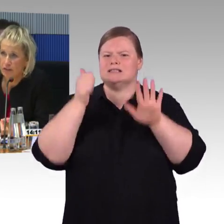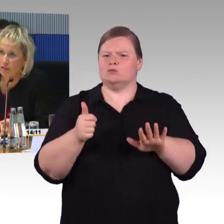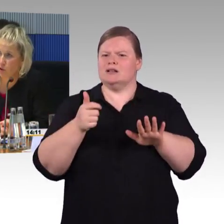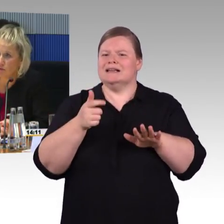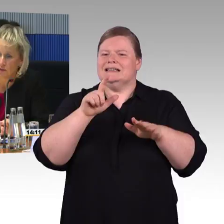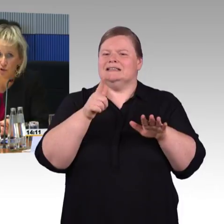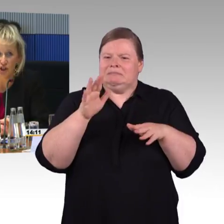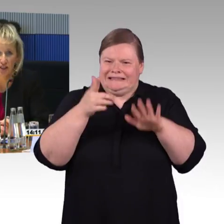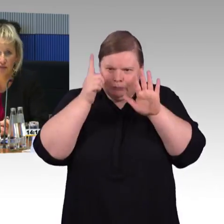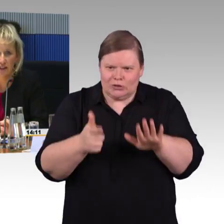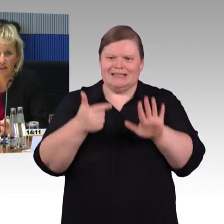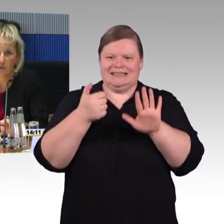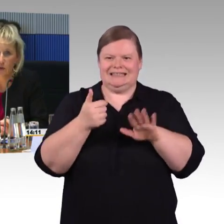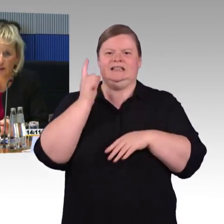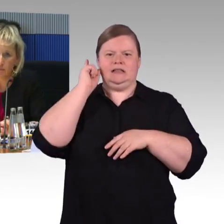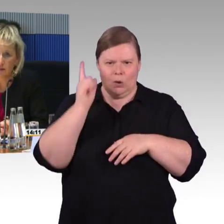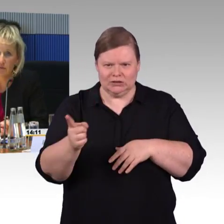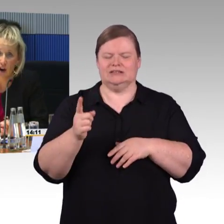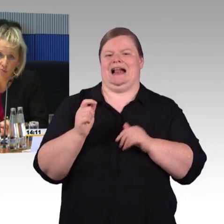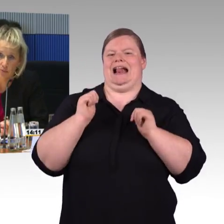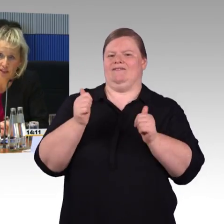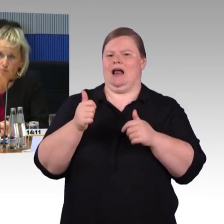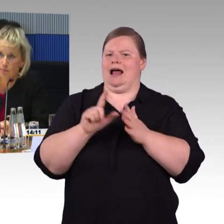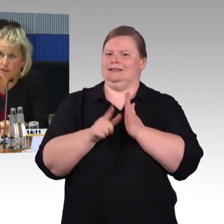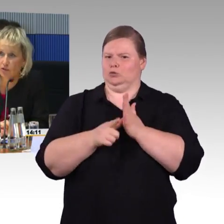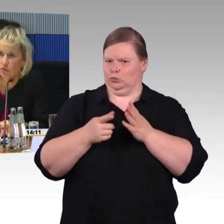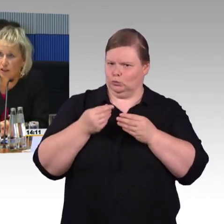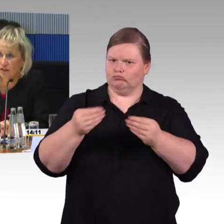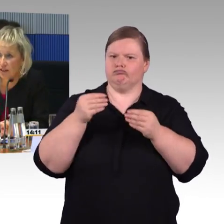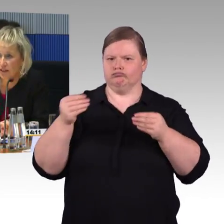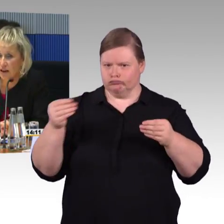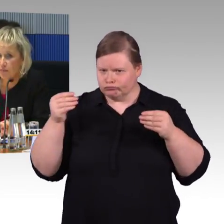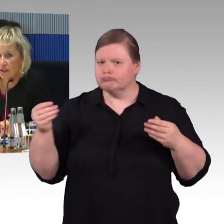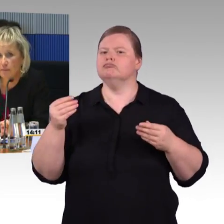Diese Woche wird eine neue App vorgestellt werden, die wir auch mit Menschen mit Behinderung entwickelt haben.